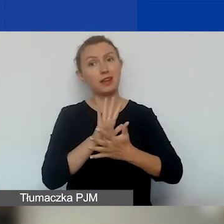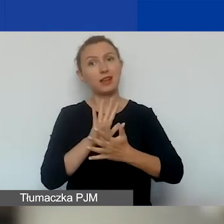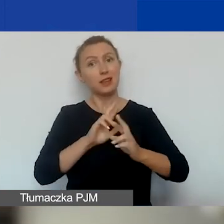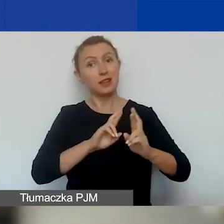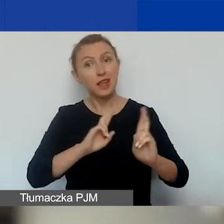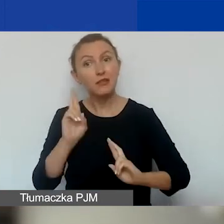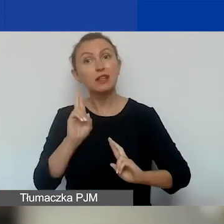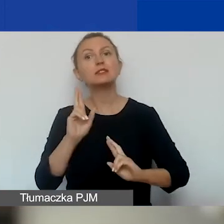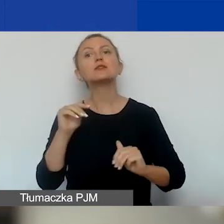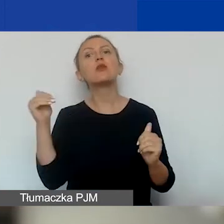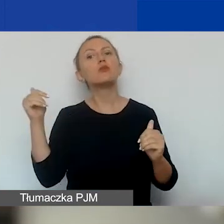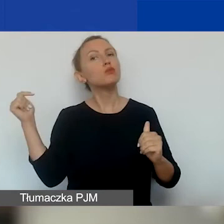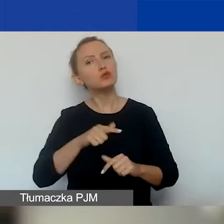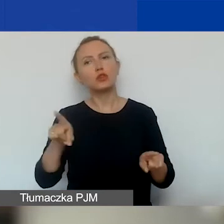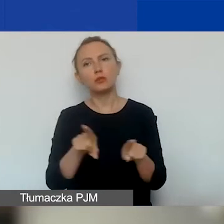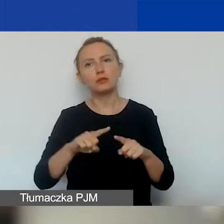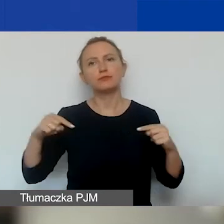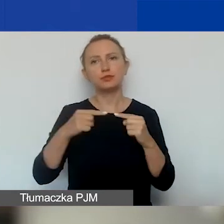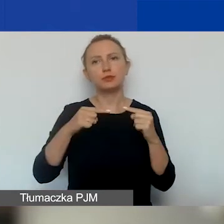to się muszą wpisywać w te trzy obszary.